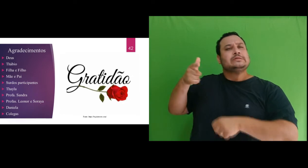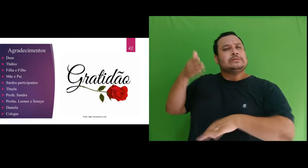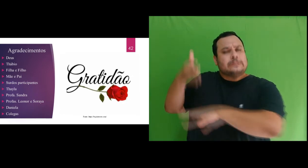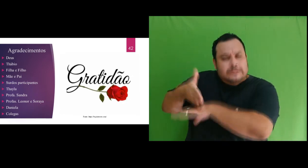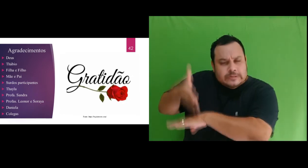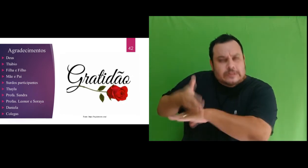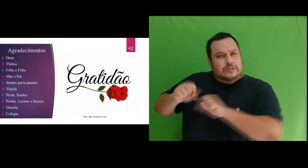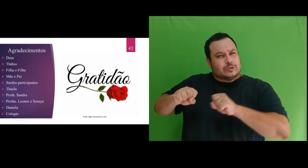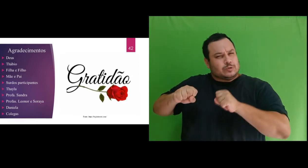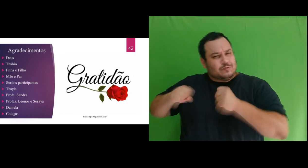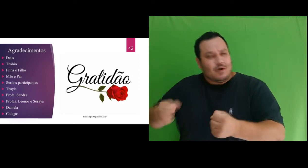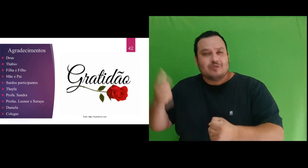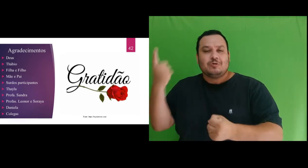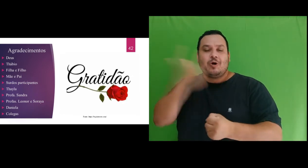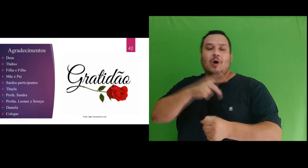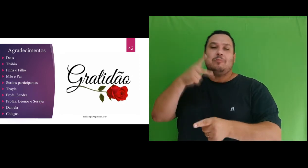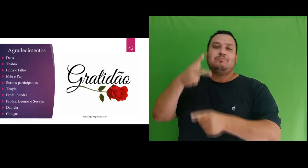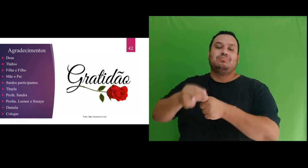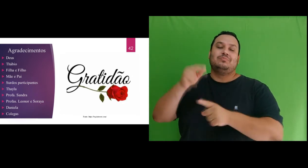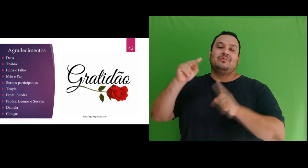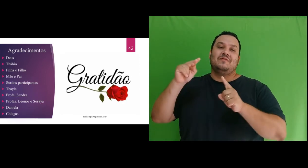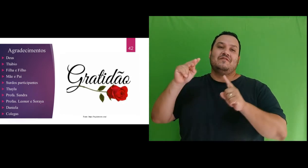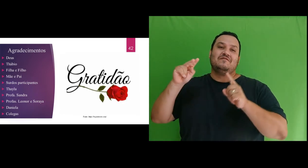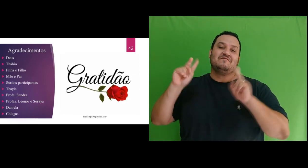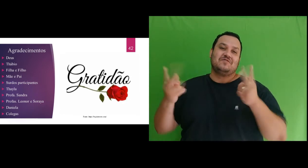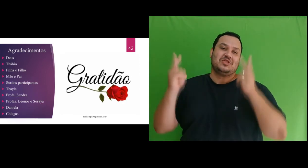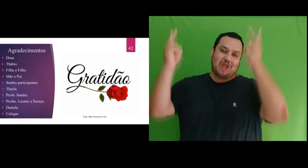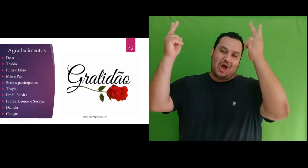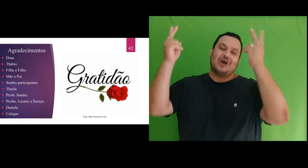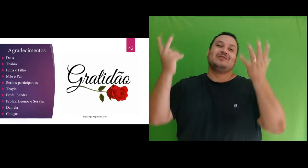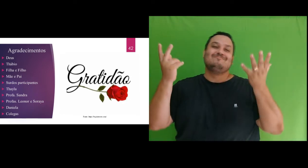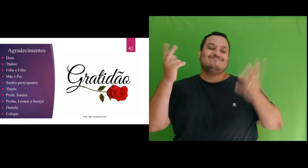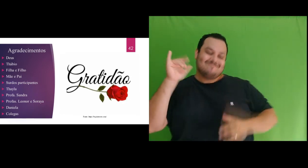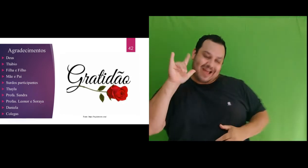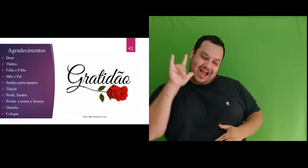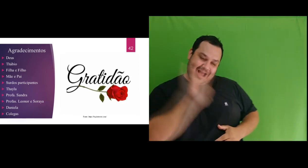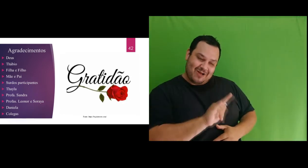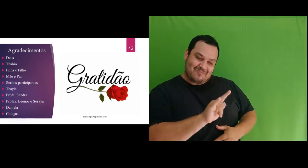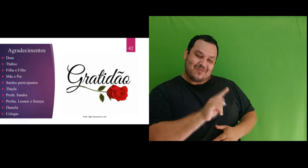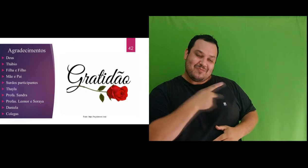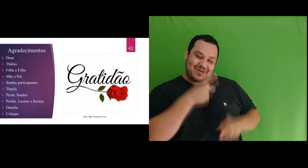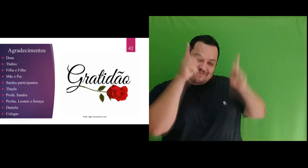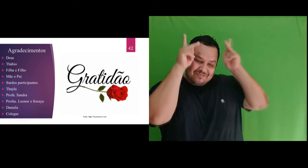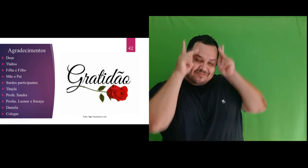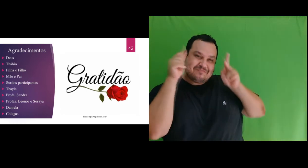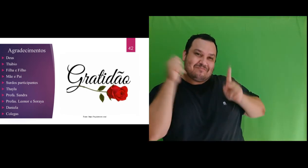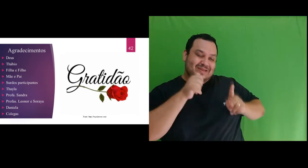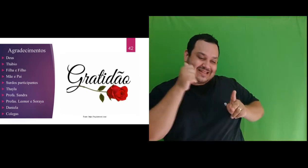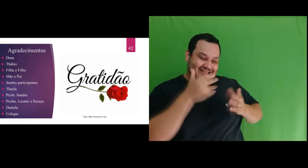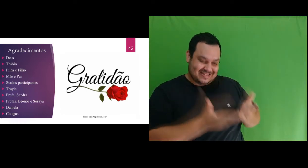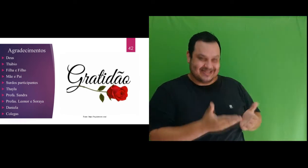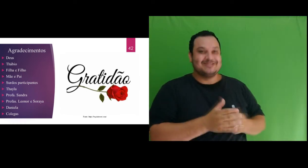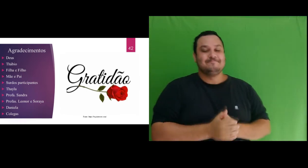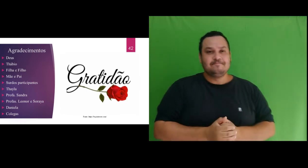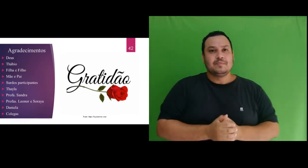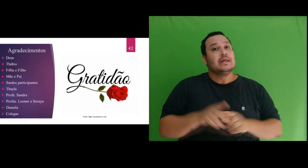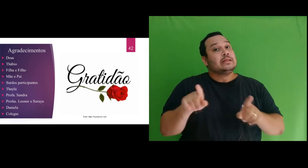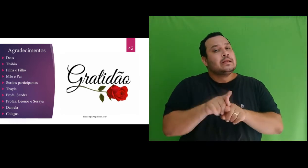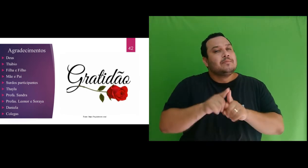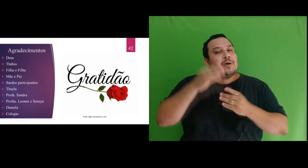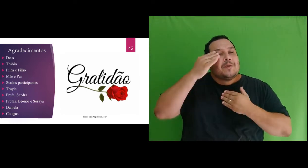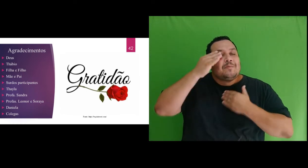nos levam a conquistas. Te amo minha princesa!! Agradeço também a Deus pelo meu precioso filho